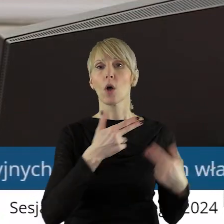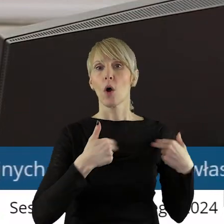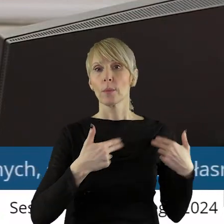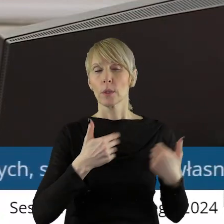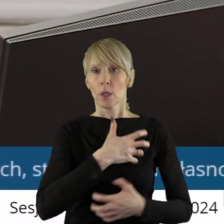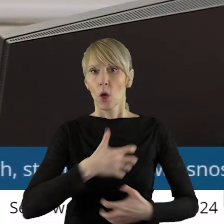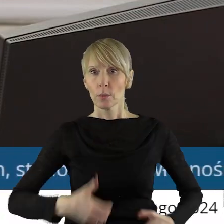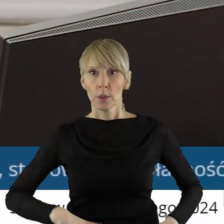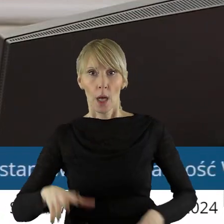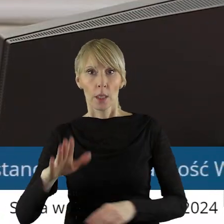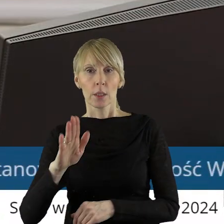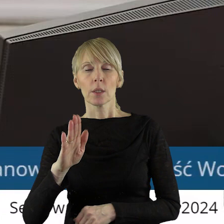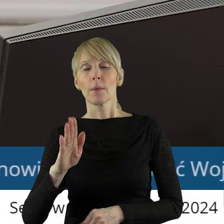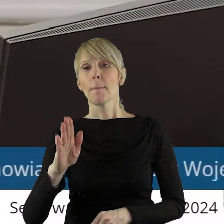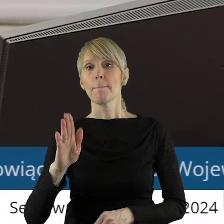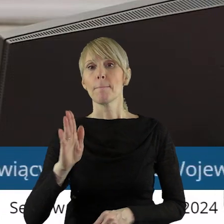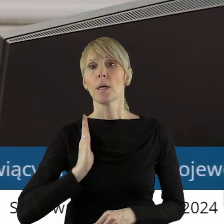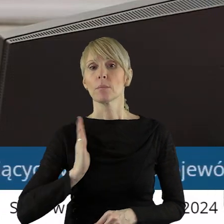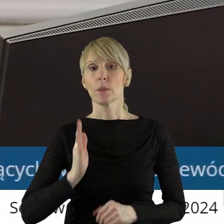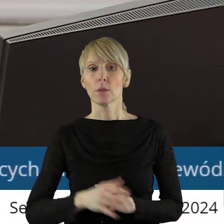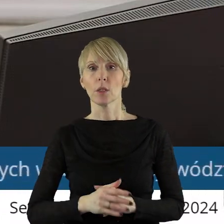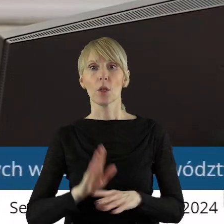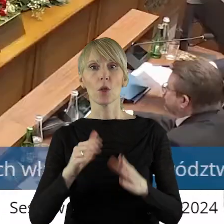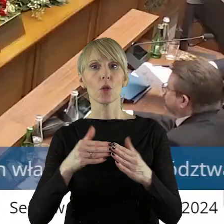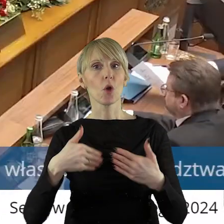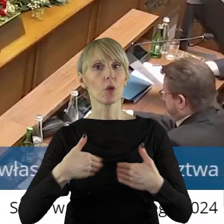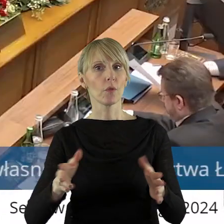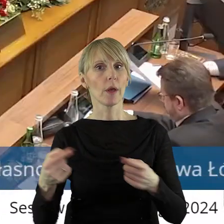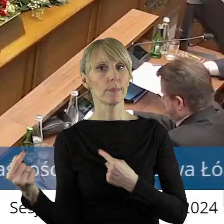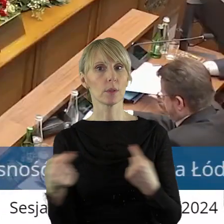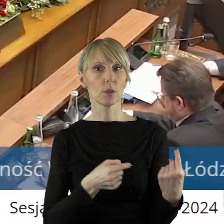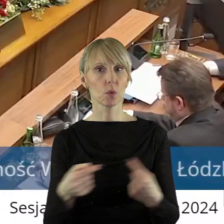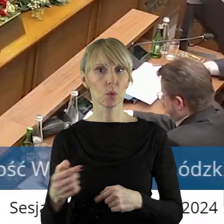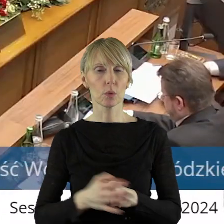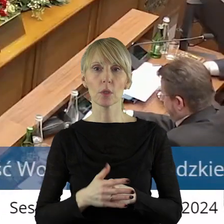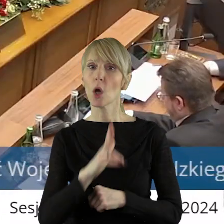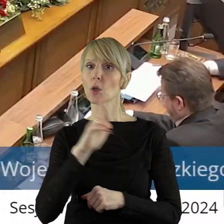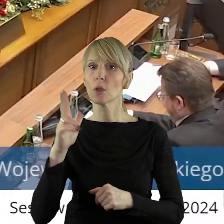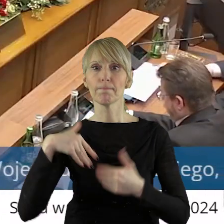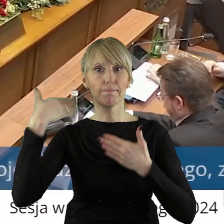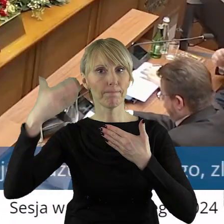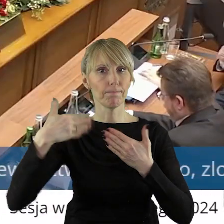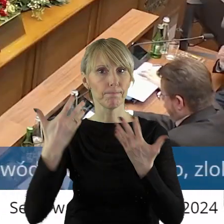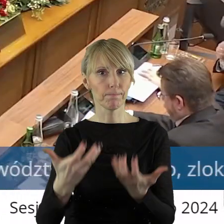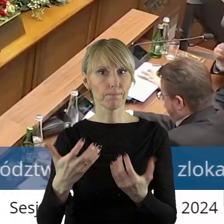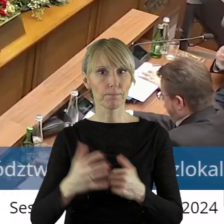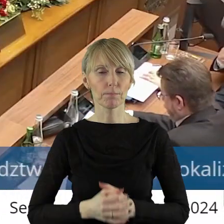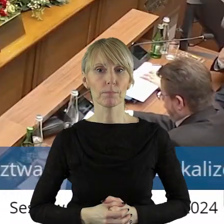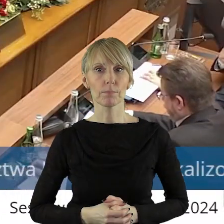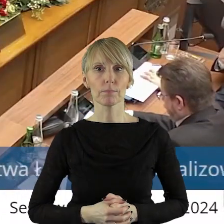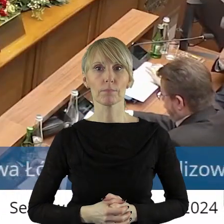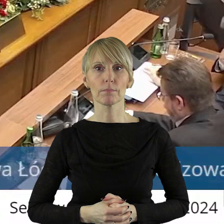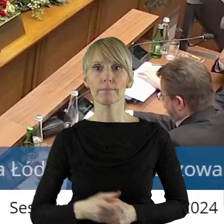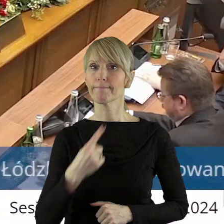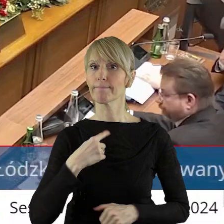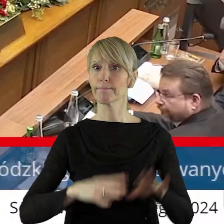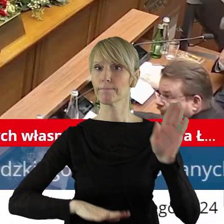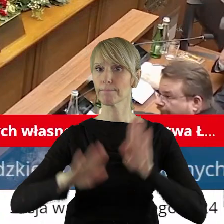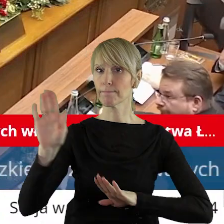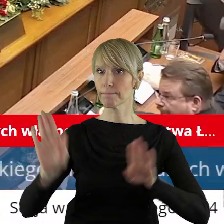Gospodarki i Bezpieczeństwa. Otwieram dyskusję w tym punkcie. Kto z państwa radnych chciałby zabrać głos w tym punkcie. Zarządzam głosowanie.